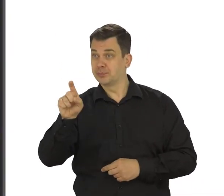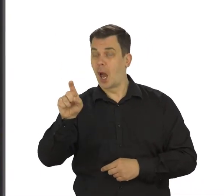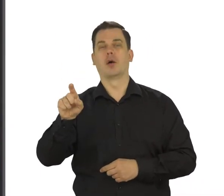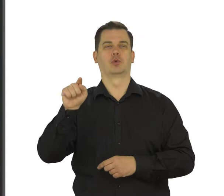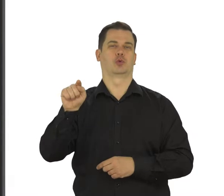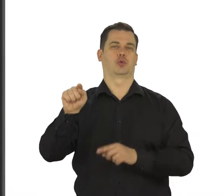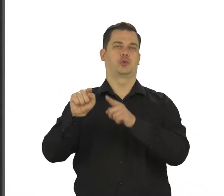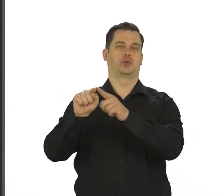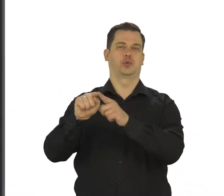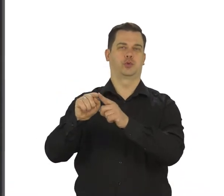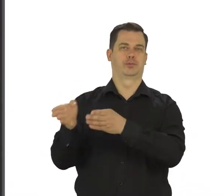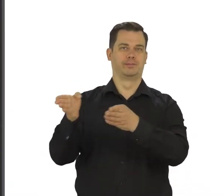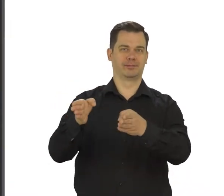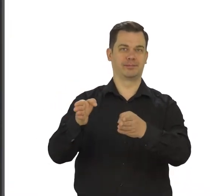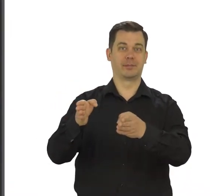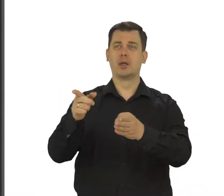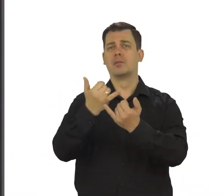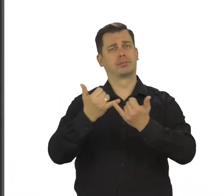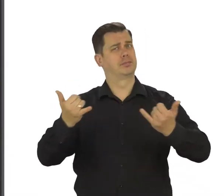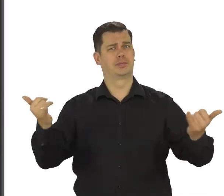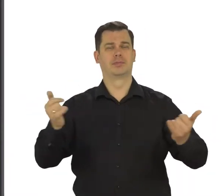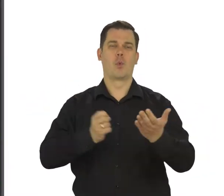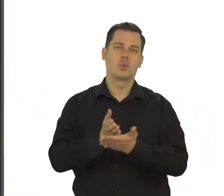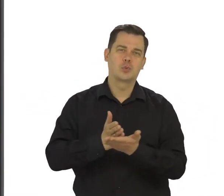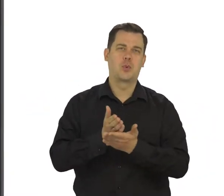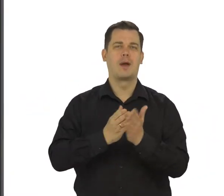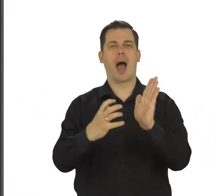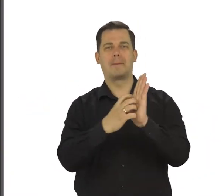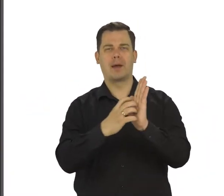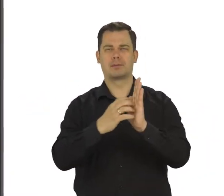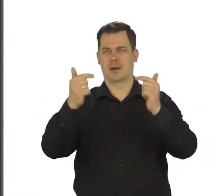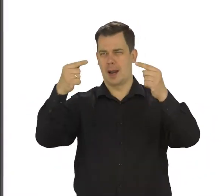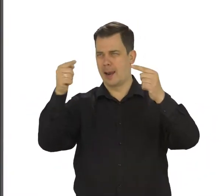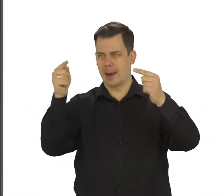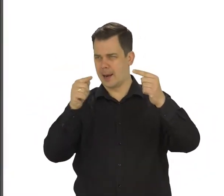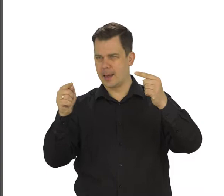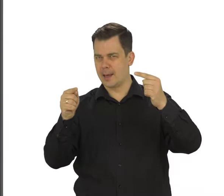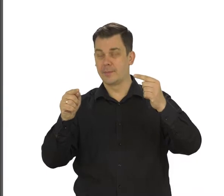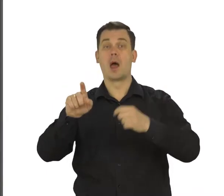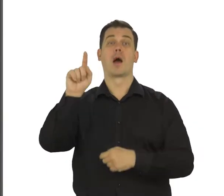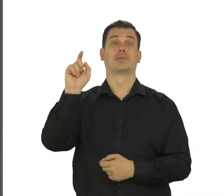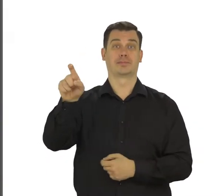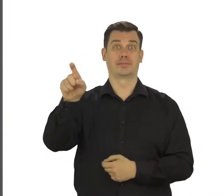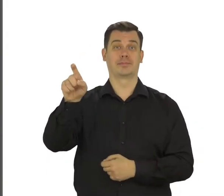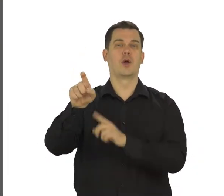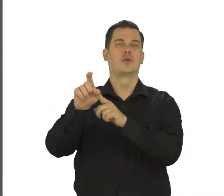Znajdziesz tam różne usługi i aplikacje tej firmy. Teraz dotknij ikonkę z literą M.